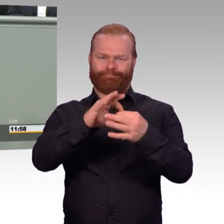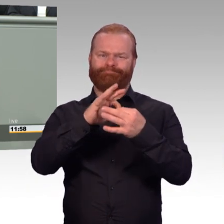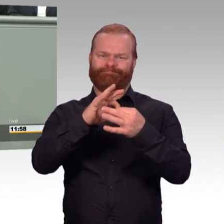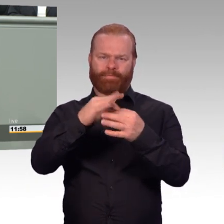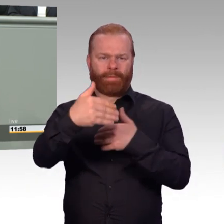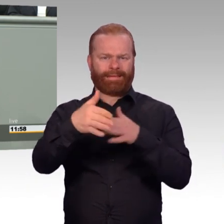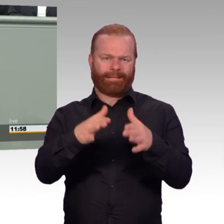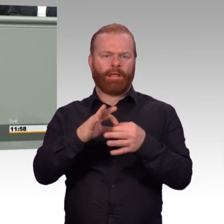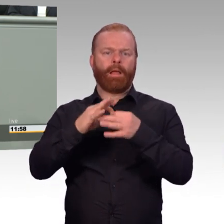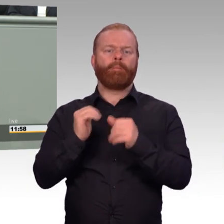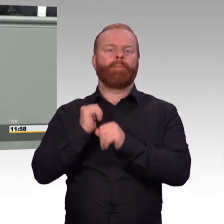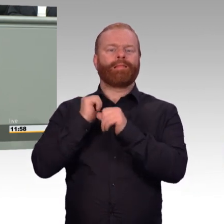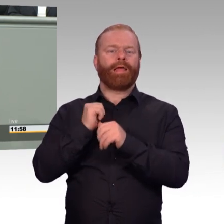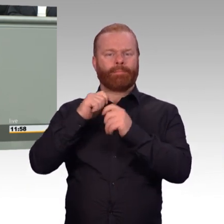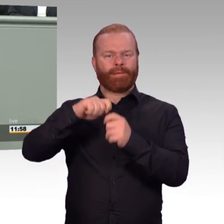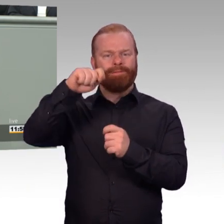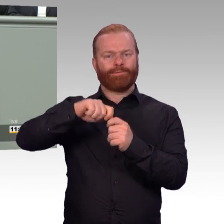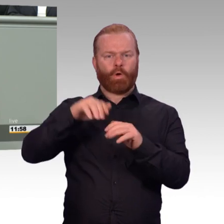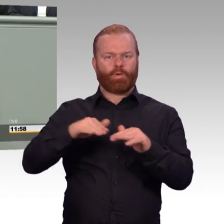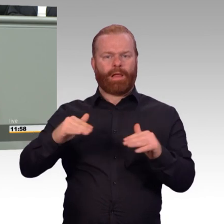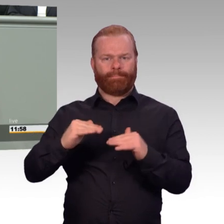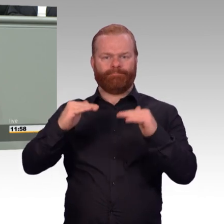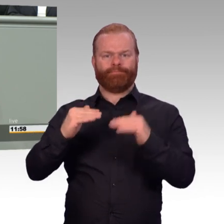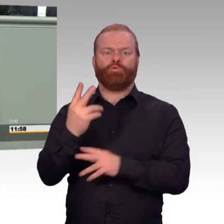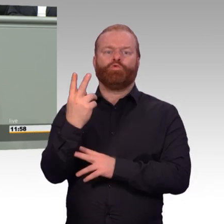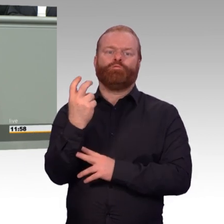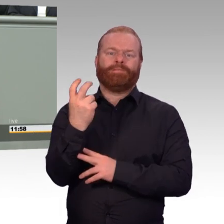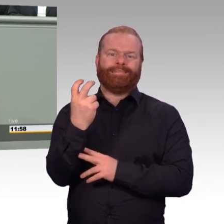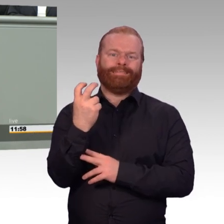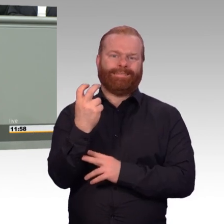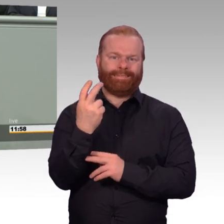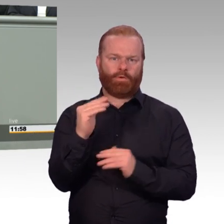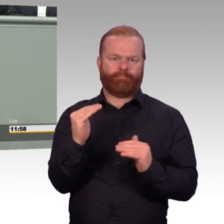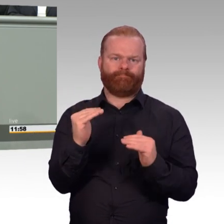Das zeigt auch, welch ein Gewicht dieses Maßnahmenbündel hat.